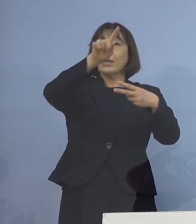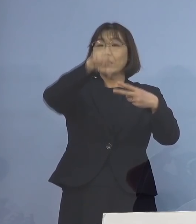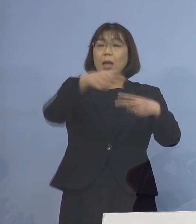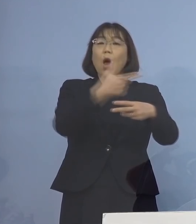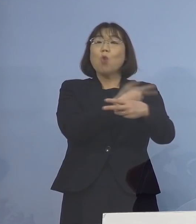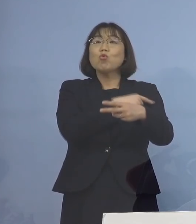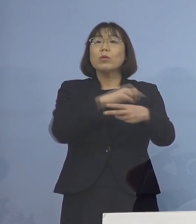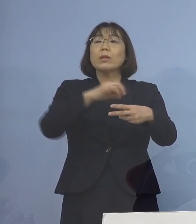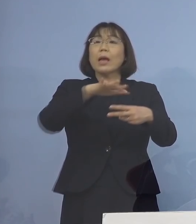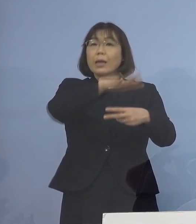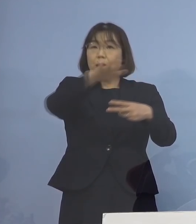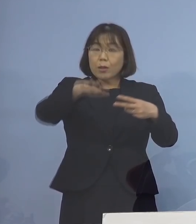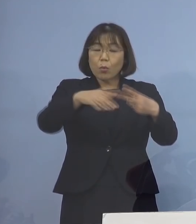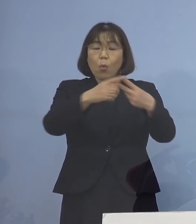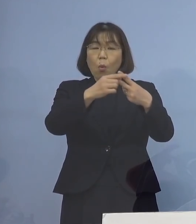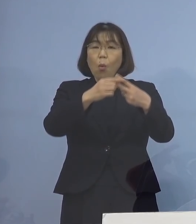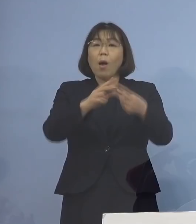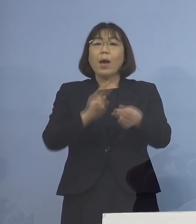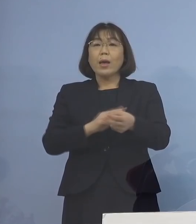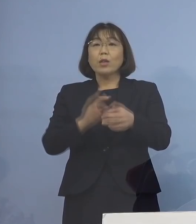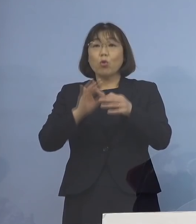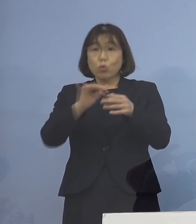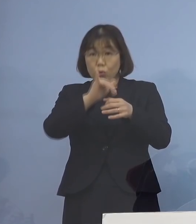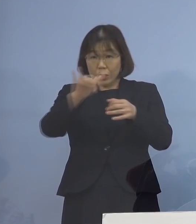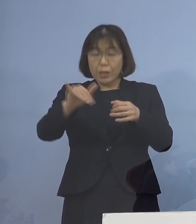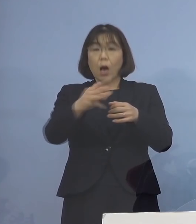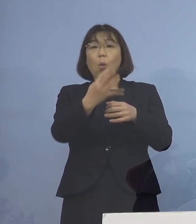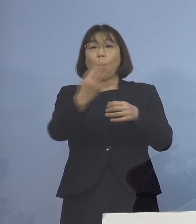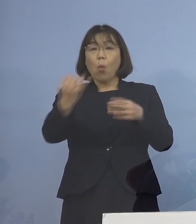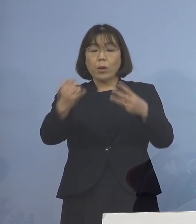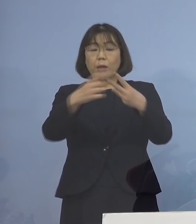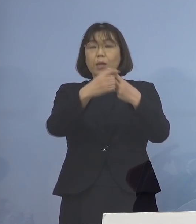あるいは医療従事者の方が 中心となっている訳でありますが